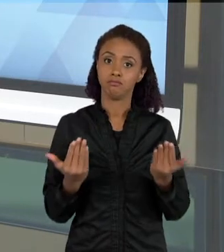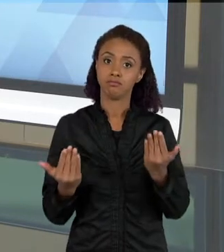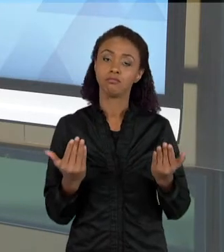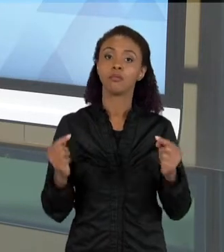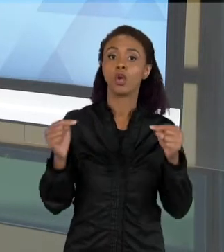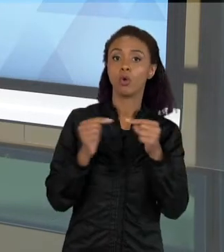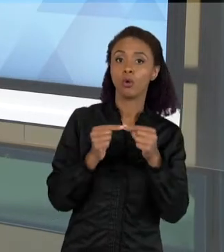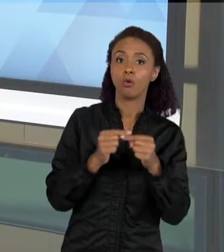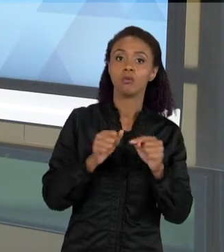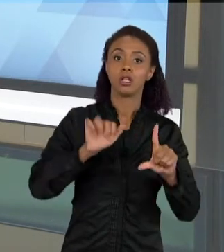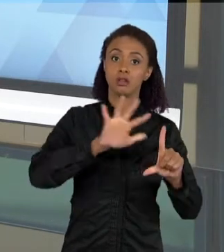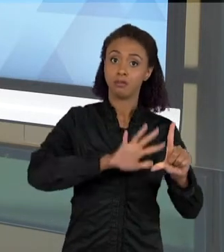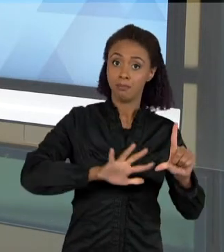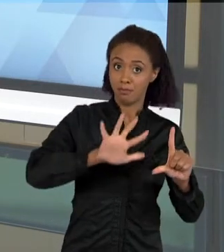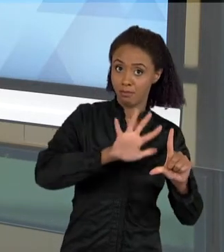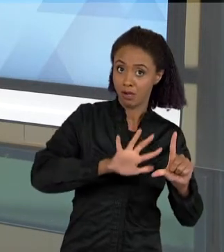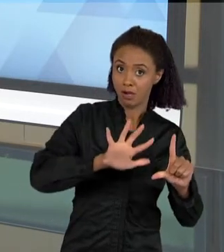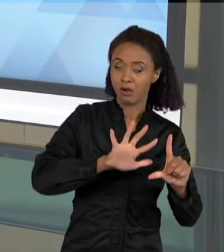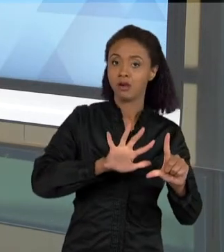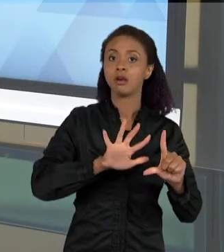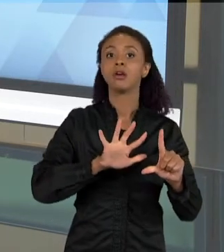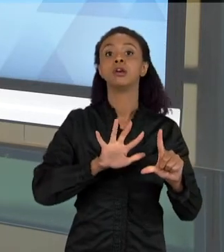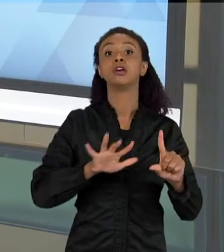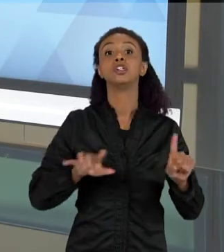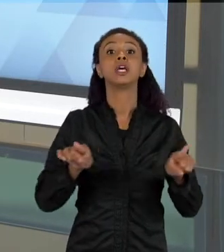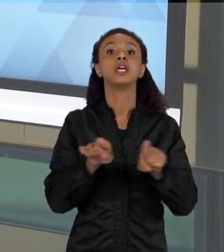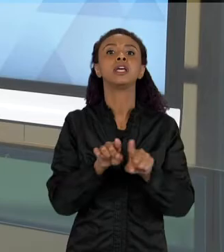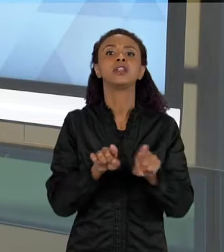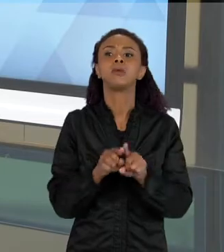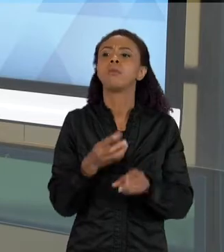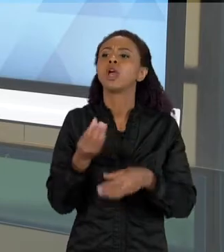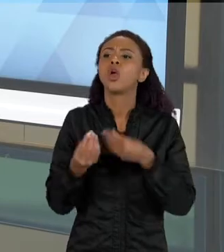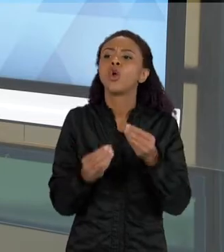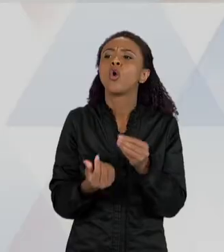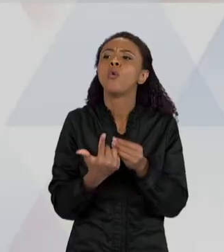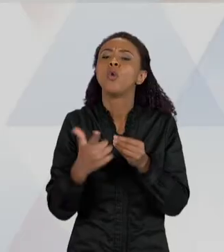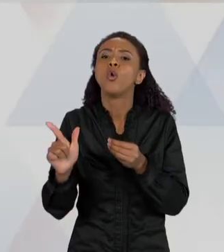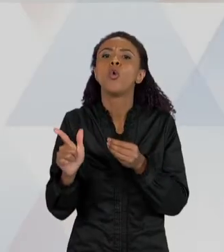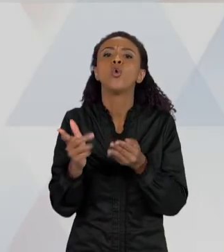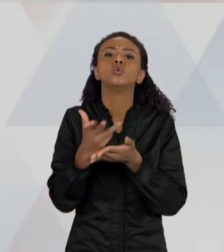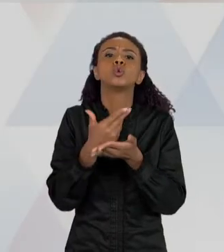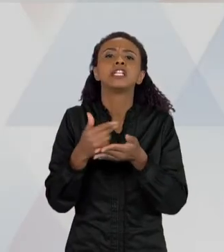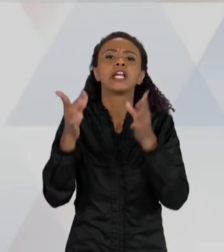REPRESENTAÇÕES DESSAS IMAGENS. ENTÃO AQUI VOCÊ VÊ UMA FOTO DA BOCA DE UM